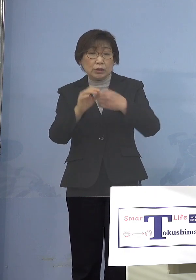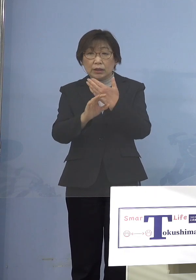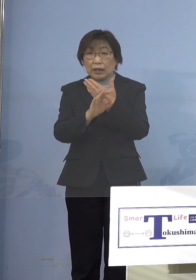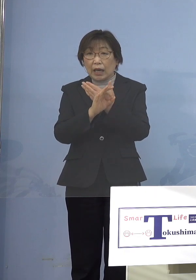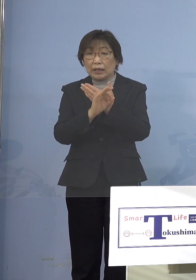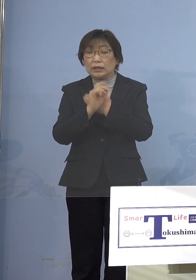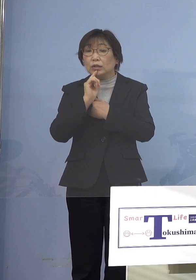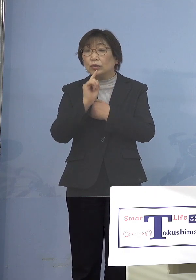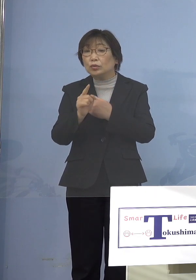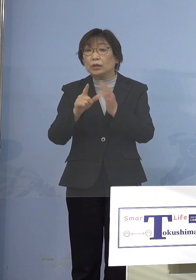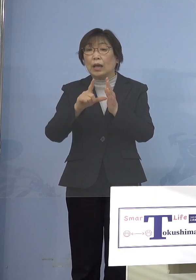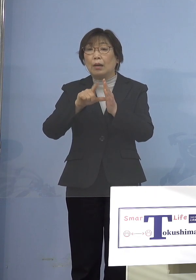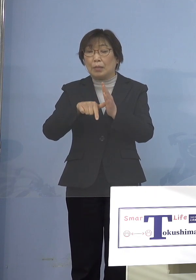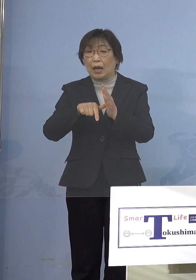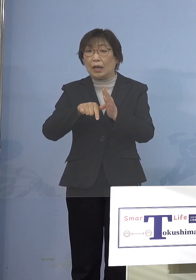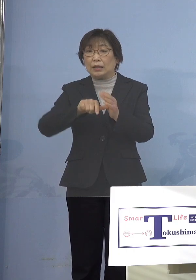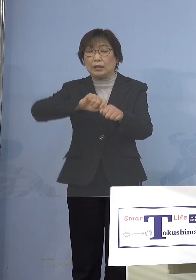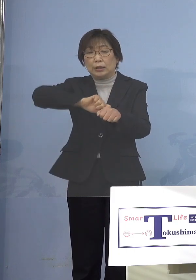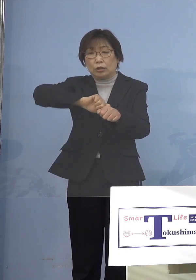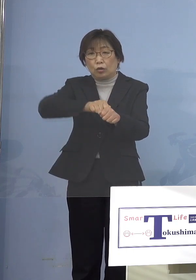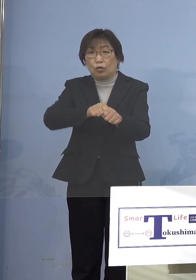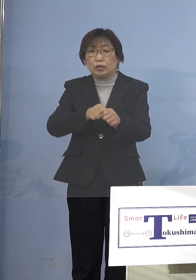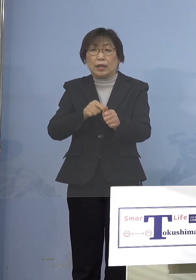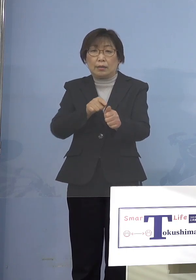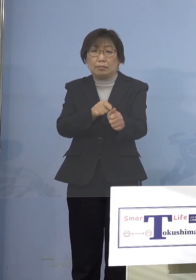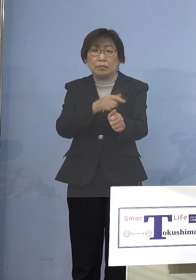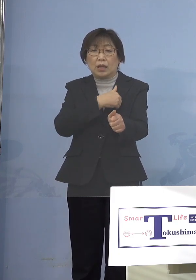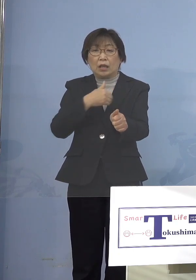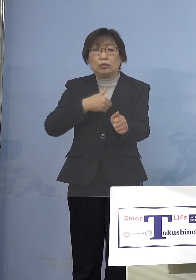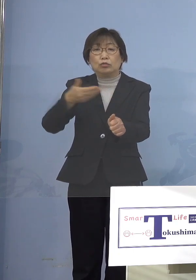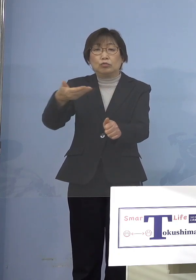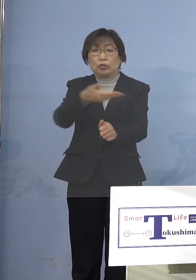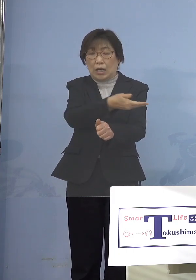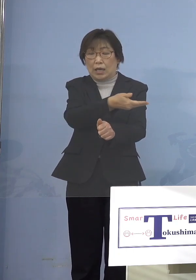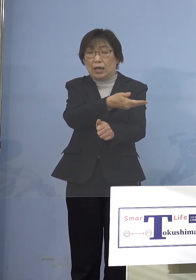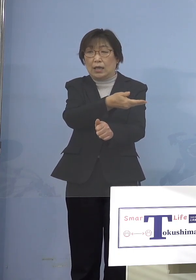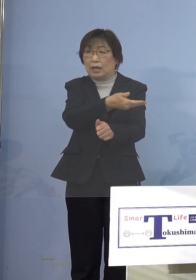それが強制できるのか こういうご質問、これはできません